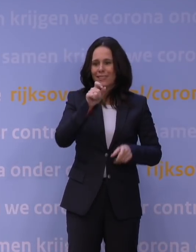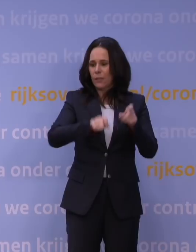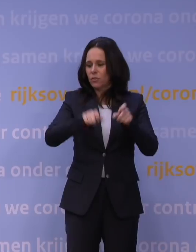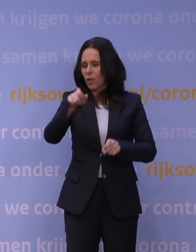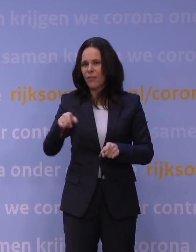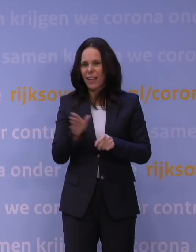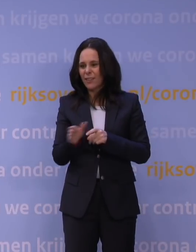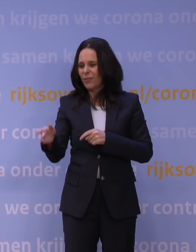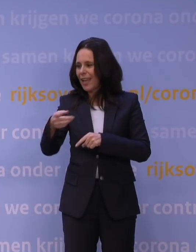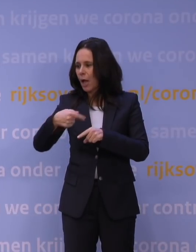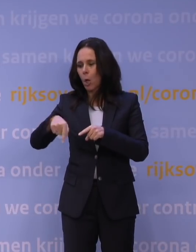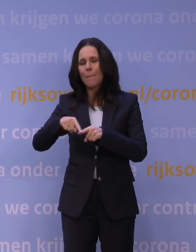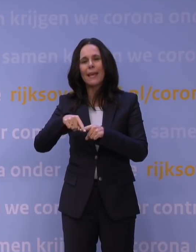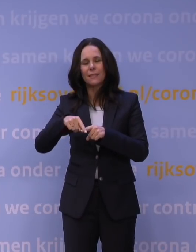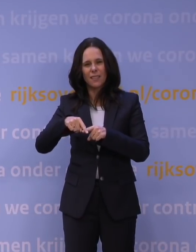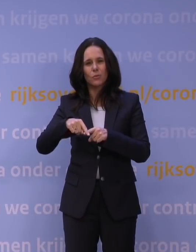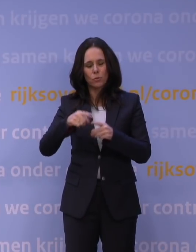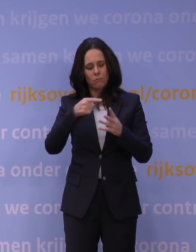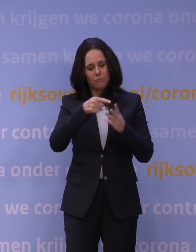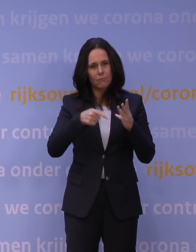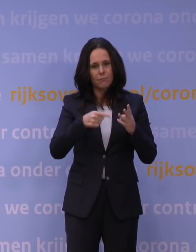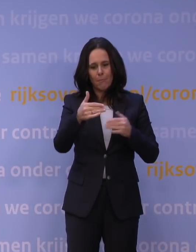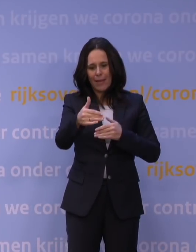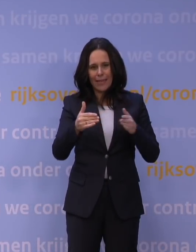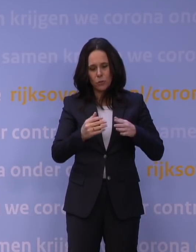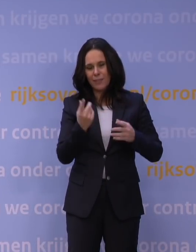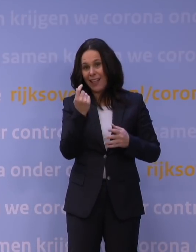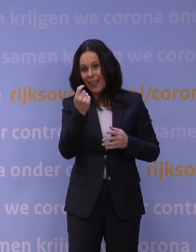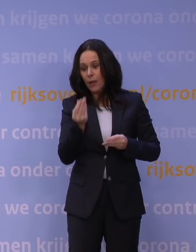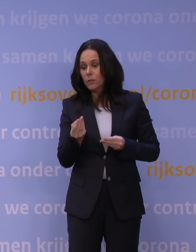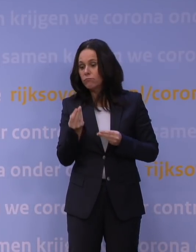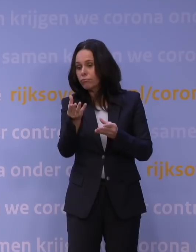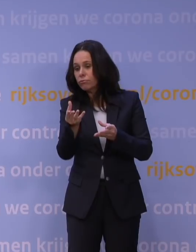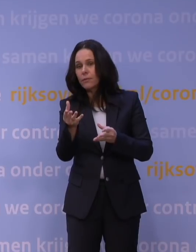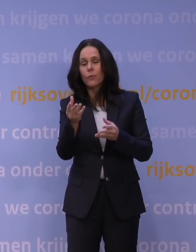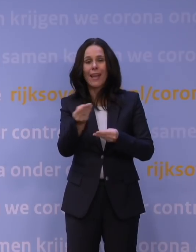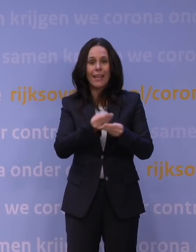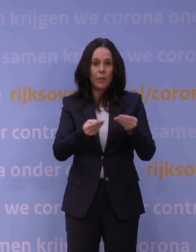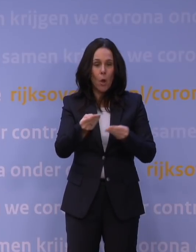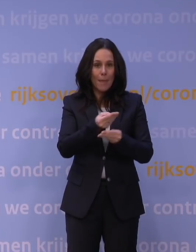dat zijn de grote stromen aan geld die naar de economie gaan als dit soort dingen gebeuren. Die stonden al open,